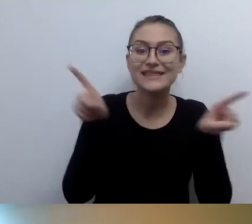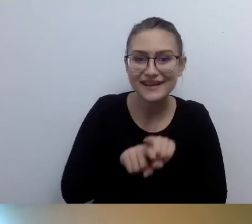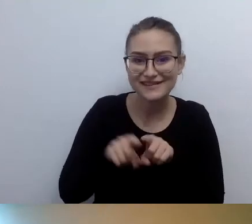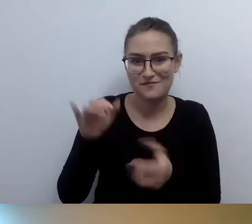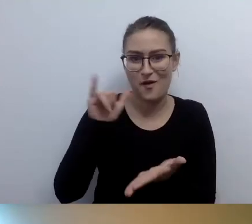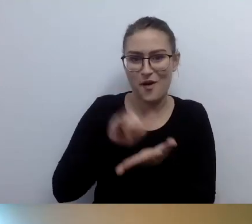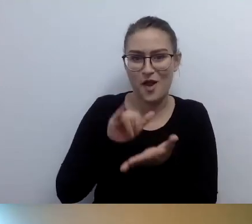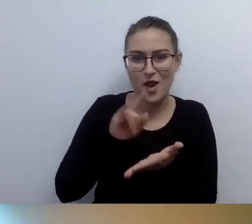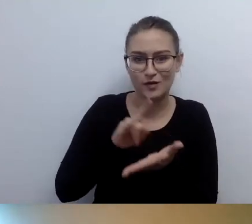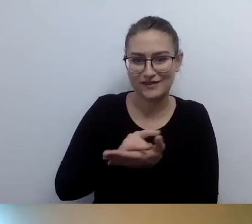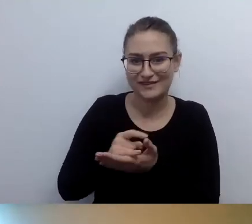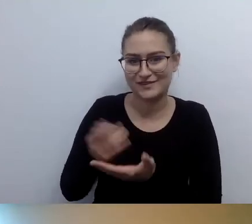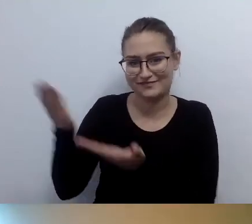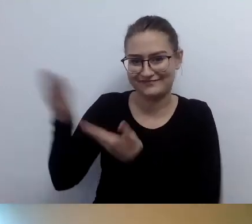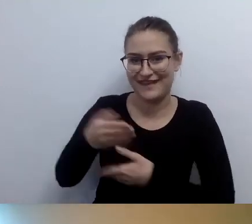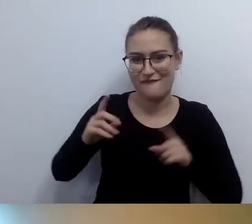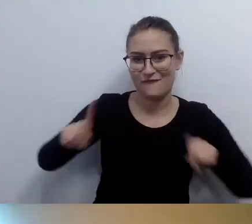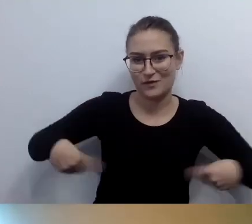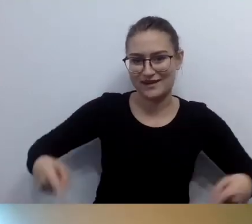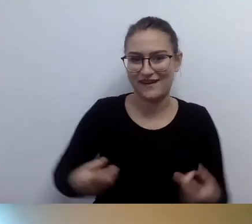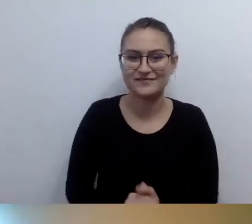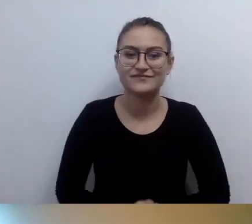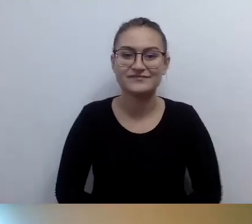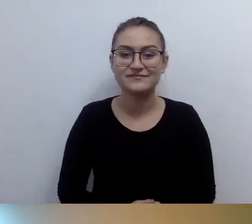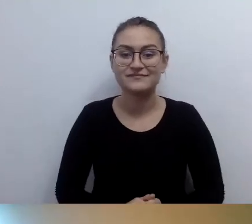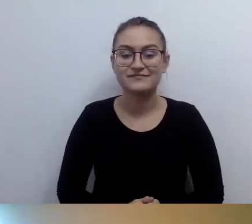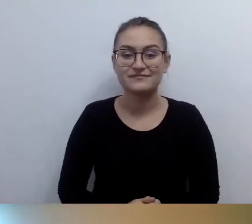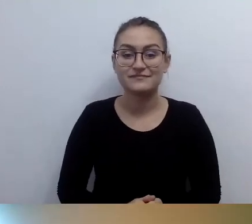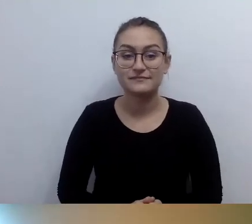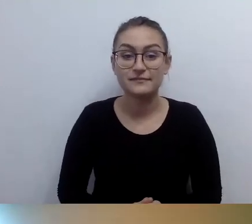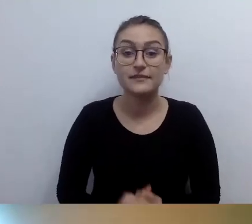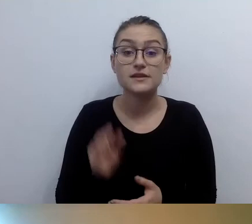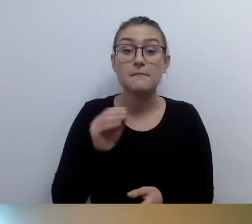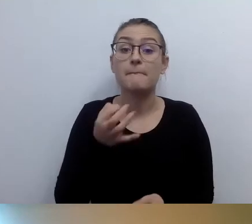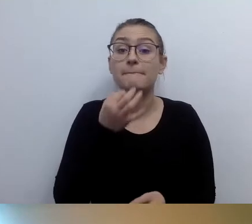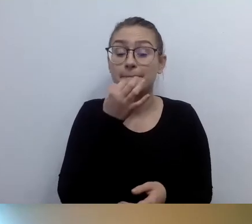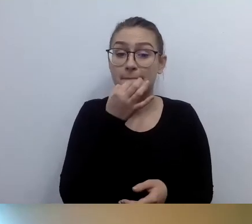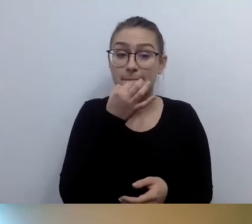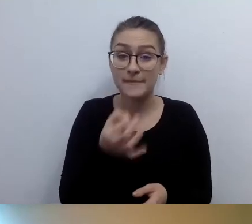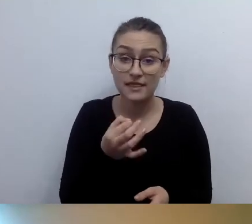MAŁGORZATA: Skoro opisujemy pomieszczenia - czy opisy pomieszczeń muszą być również w brajlu? Pyta Ola.